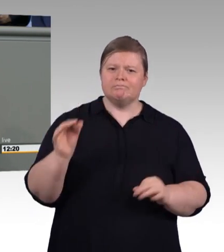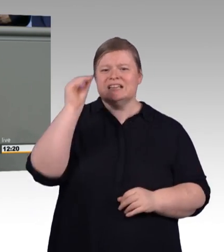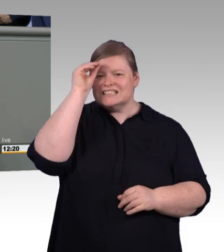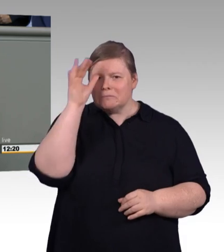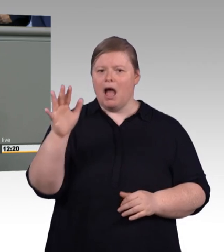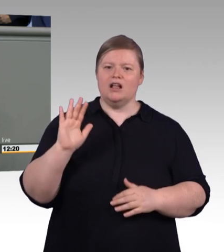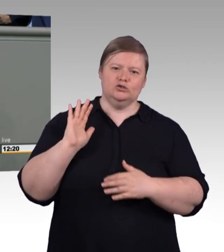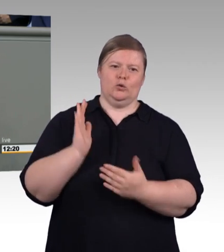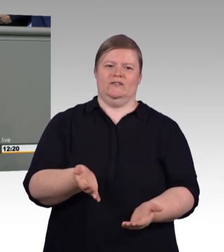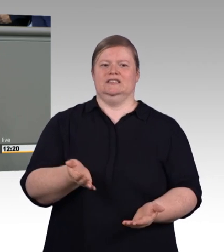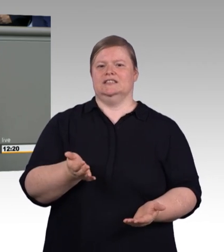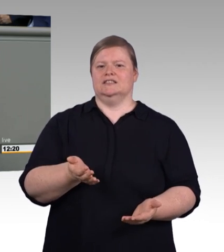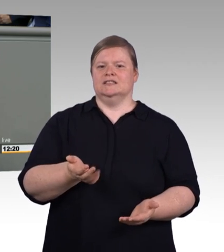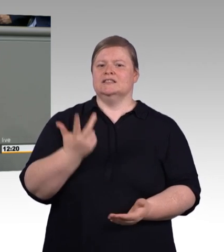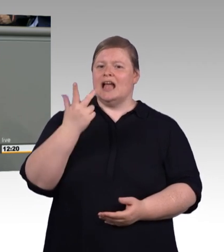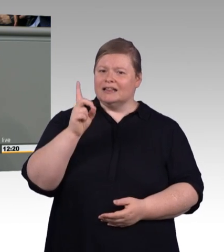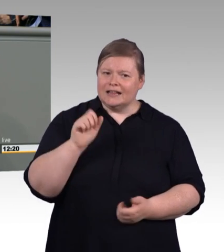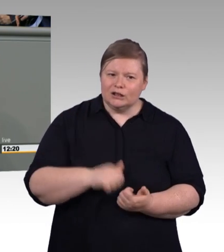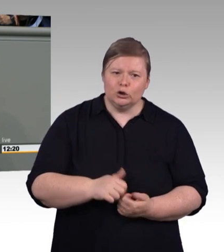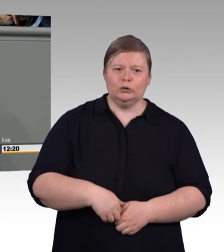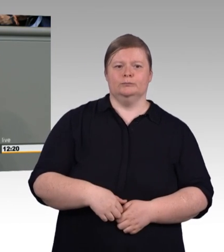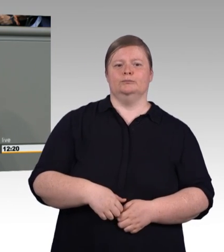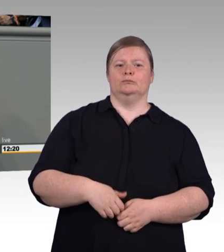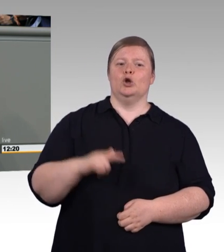Herzlichen Willkommen in der Digitalisierung!